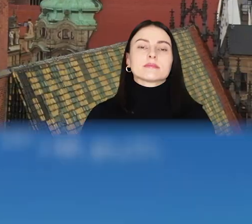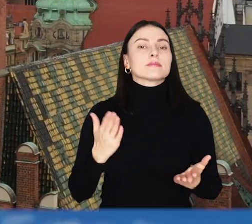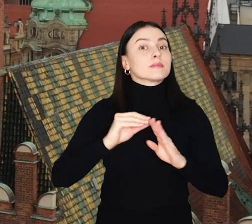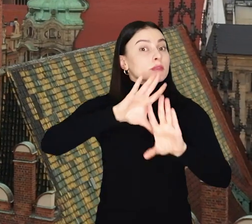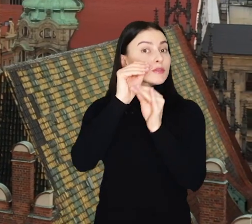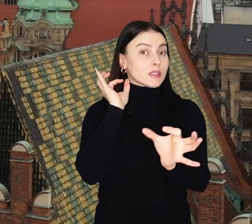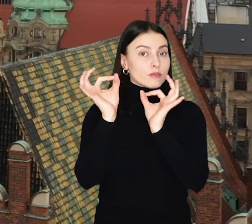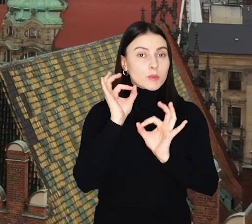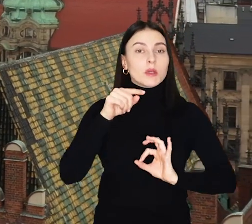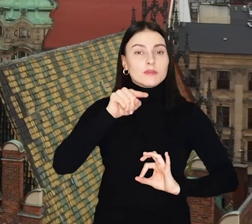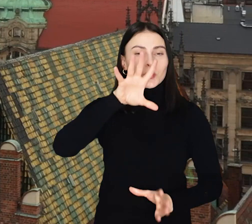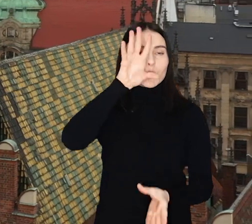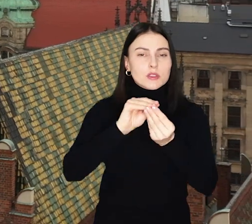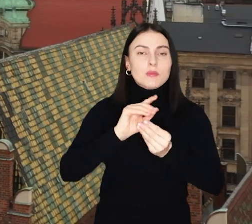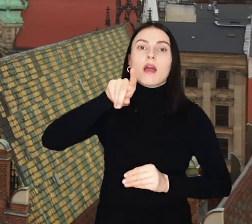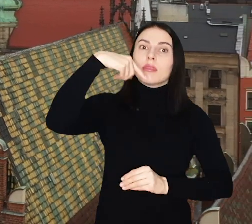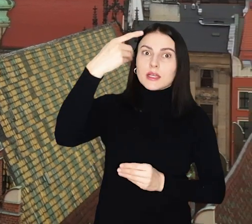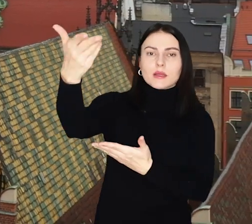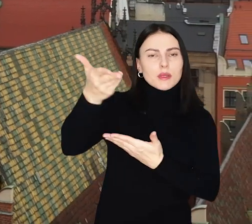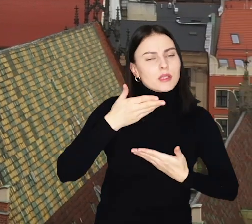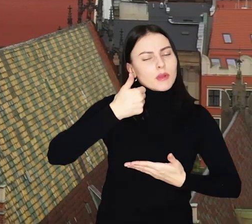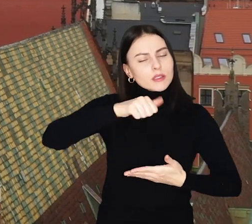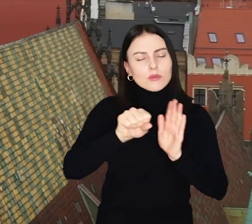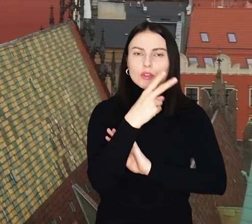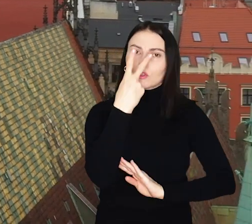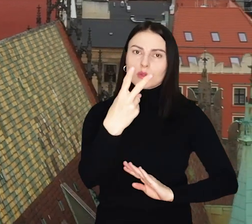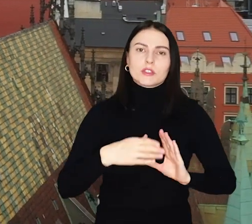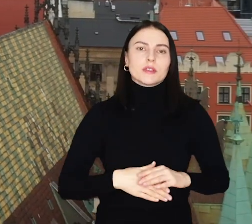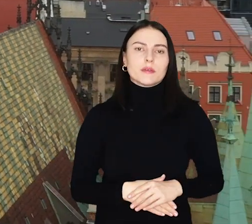I to wszystkie informacje w tym podsumowaniu, po kolejne zapraszam za tydzień. Do zobaczenia!